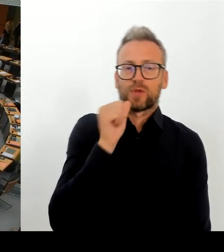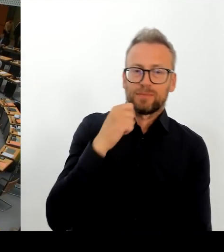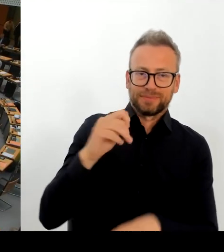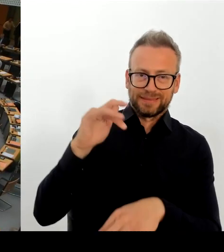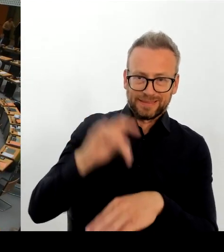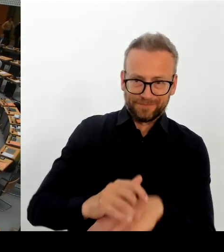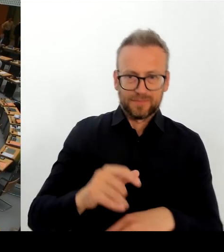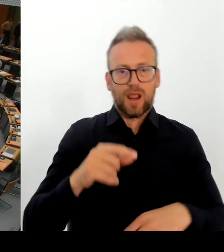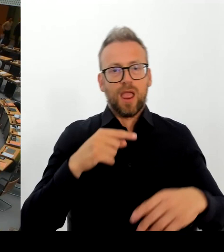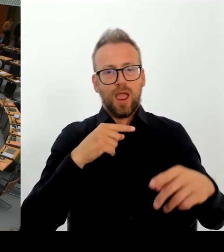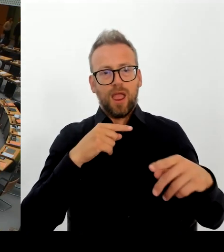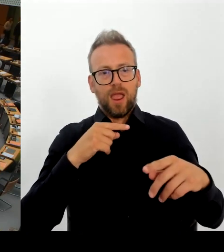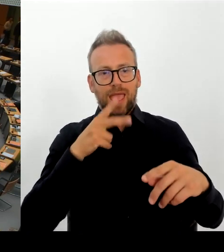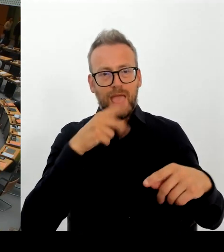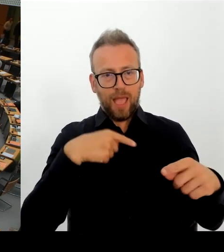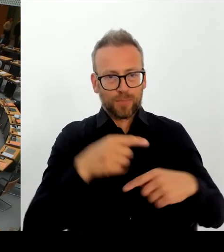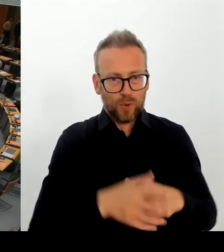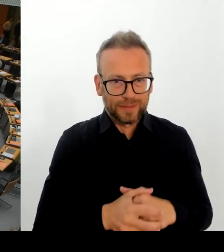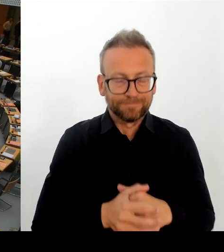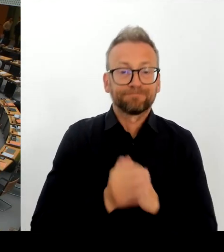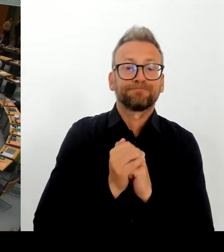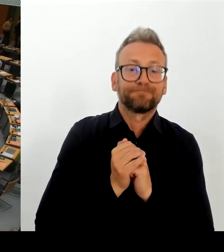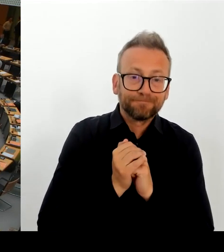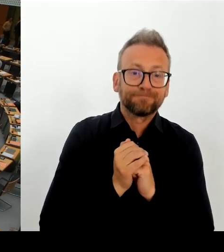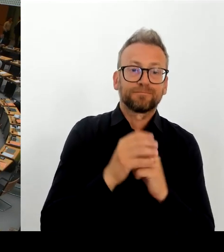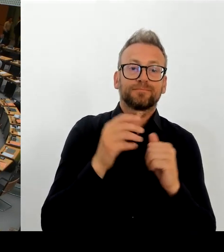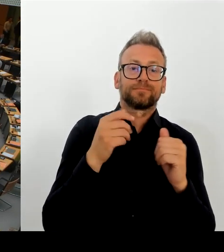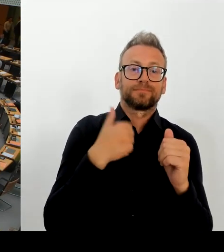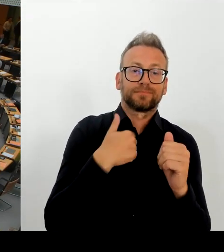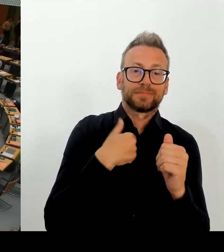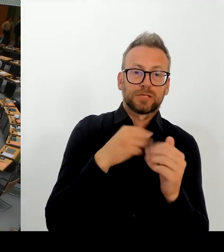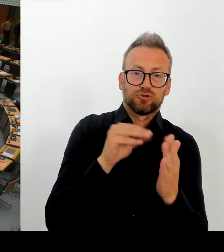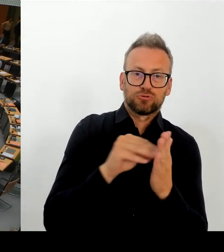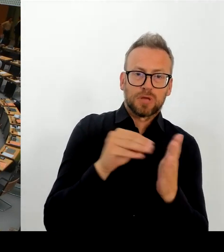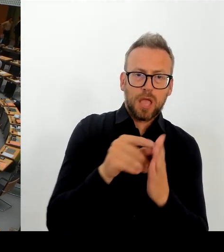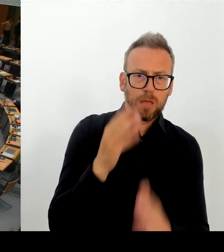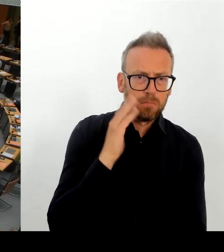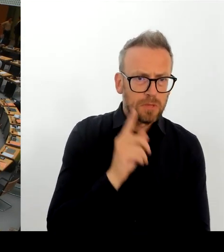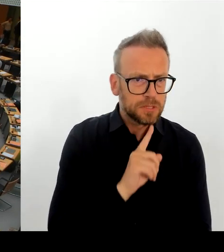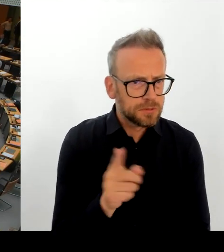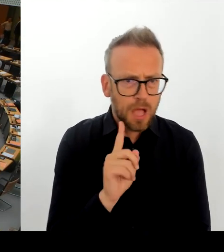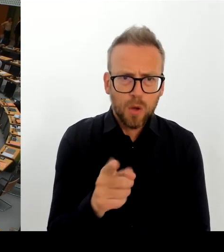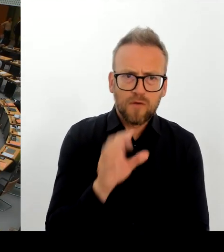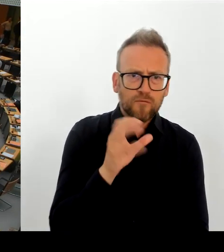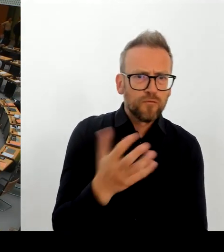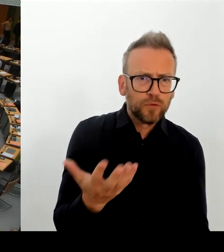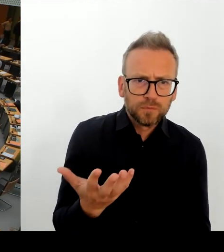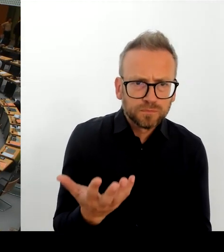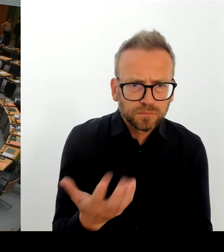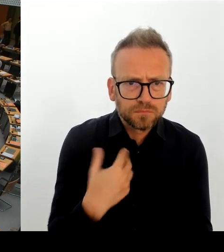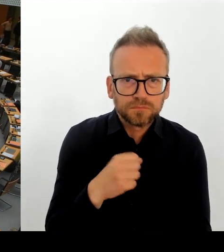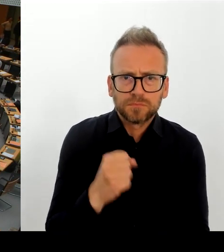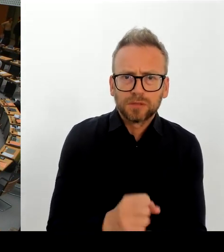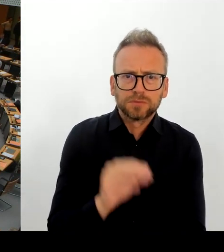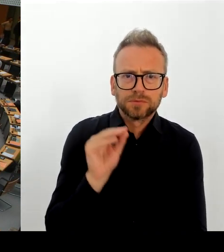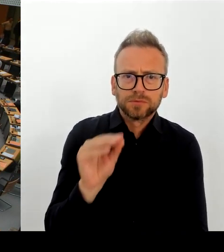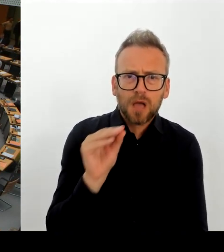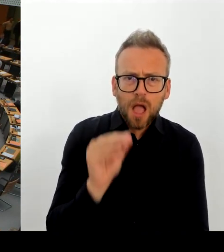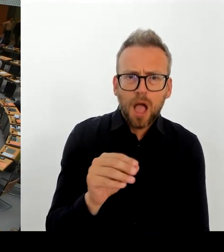(Rednerwechsel) Vielen Dank. Dann geht die zweite Nachfrage an den Abgeordneten Gläser bitte schön. (Rednerwechsel) Vielen Dank, Frau Präsidentin! Vielen Dank, Herr Regierender Bürgermeister.